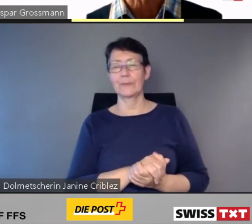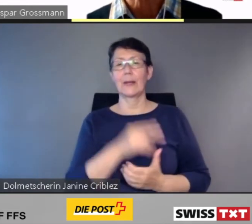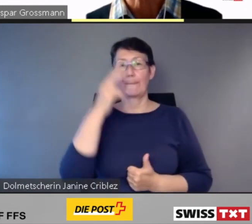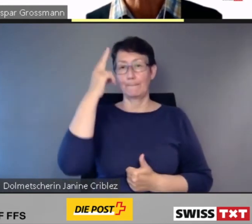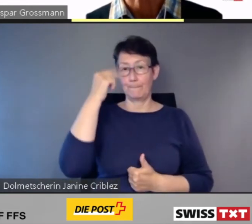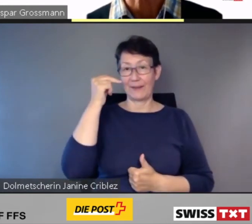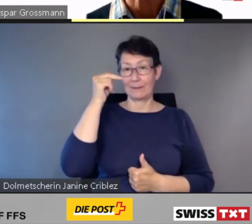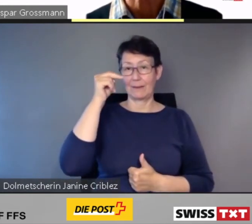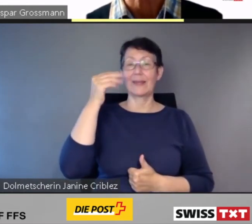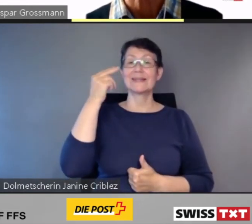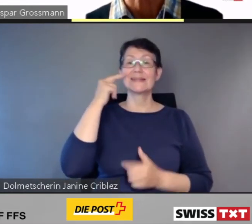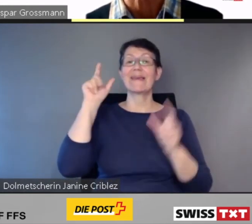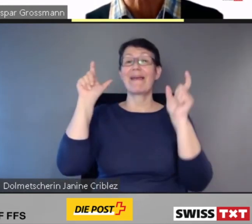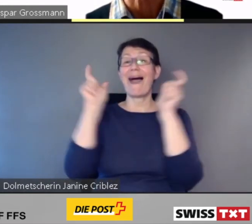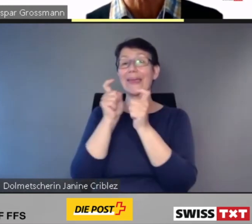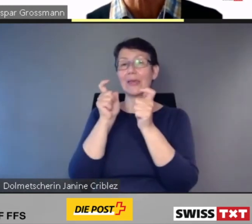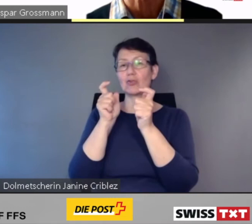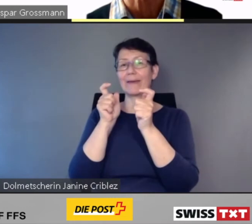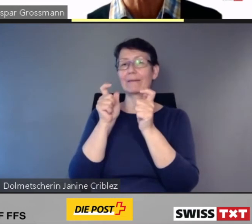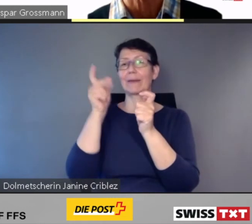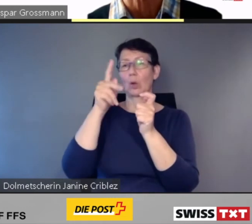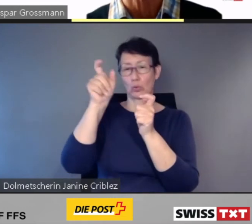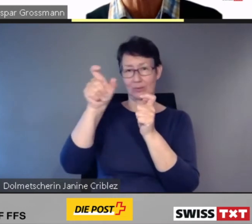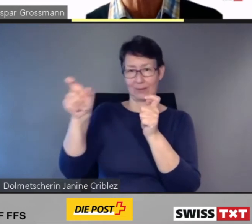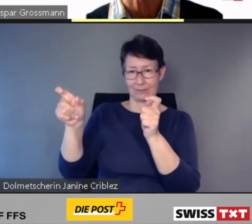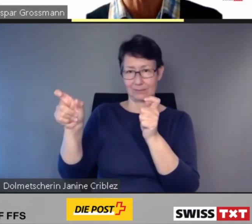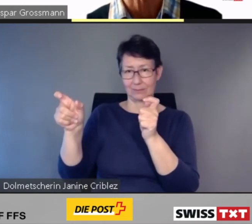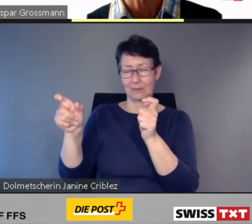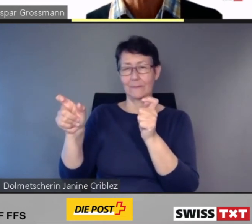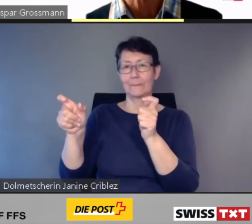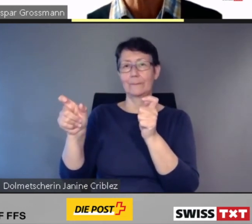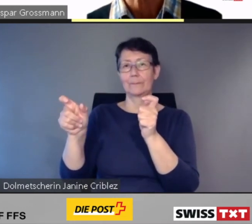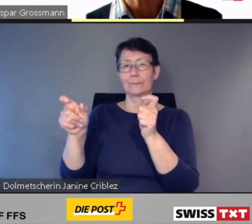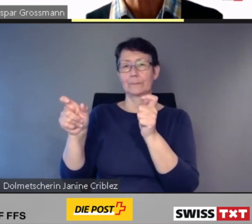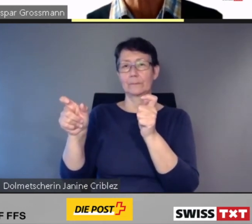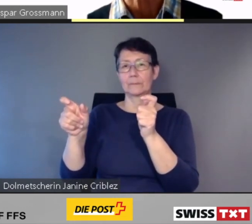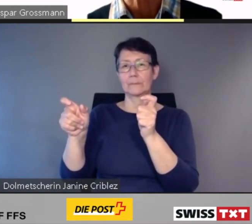Blinden und seheingeschränkten Kundinnen und Kunden